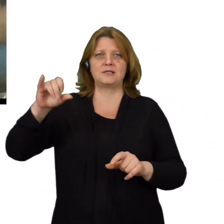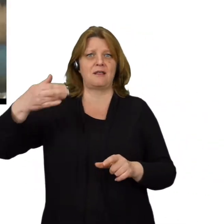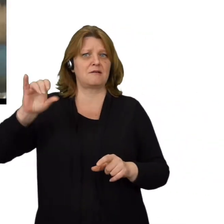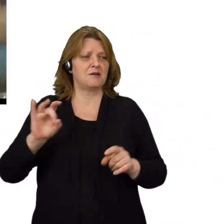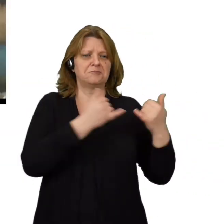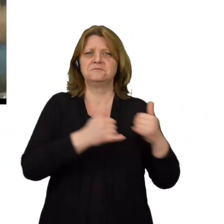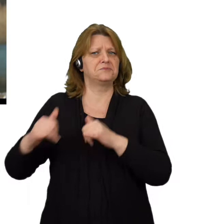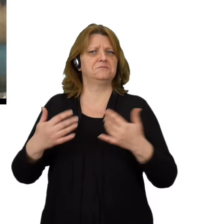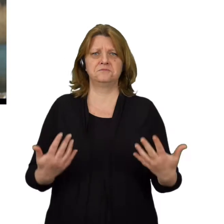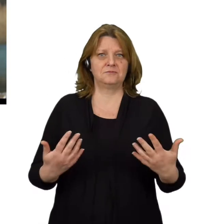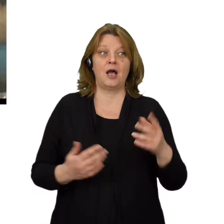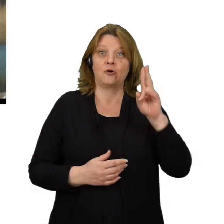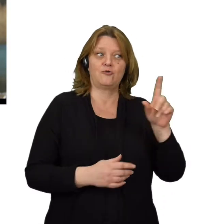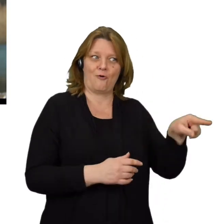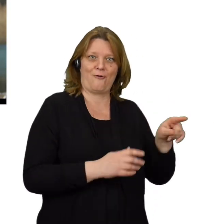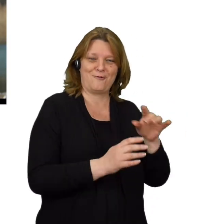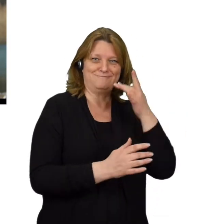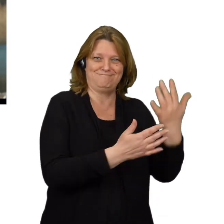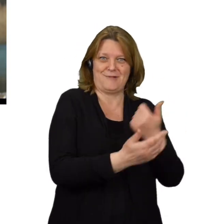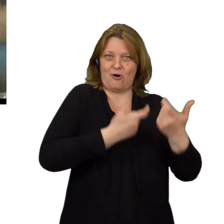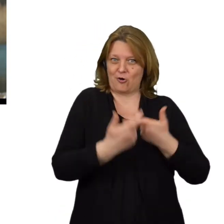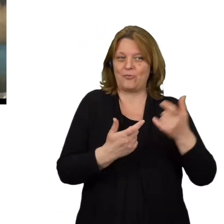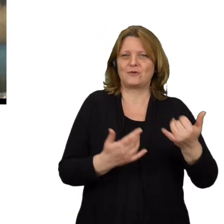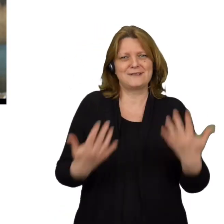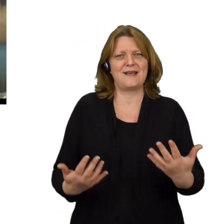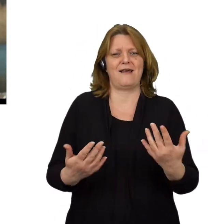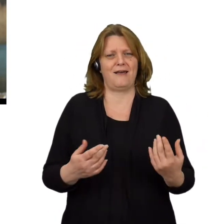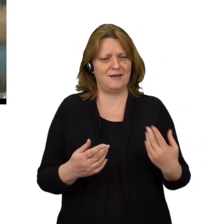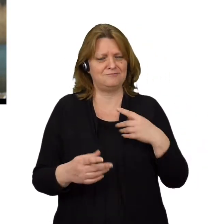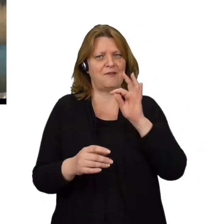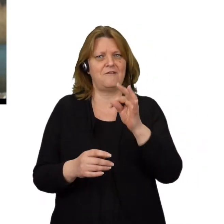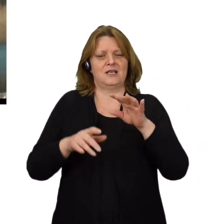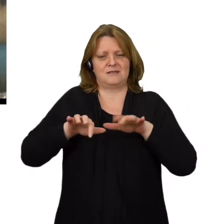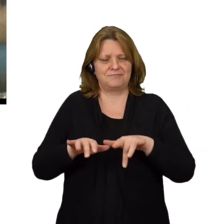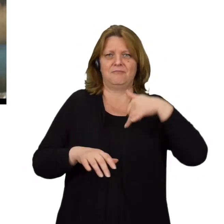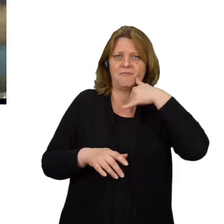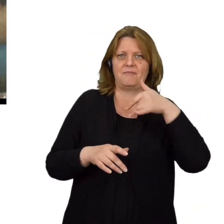Oszust, który wybiera spoofing dodatkowo dąży do zainstalowania na naszym sprzęcie szkodliwych plików.